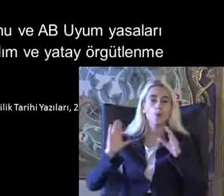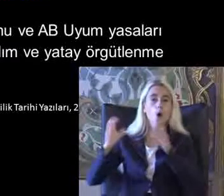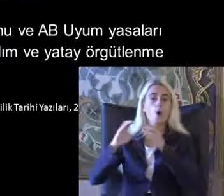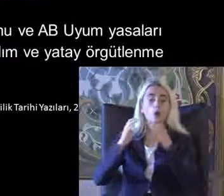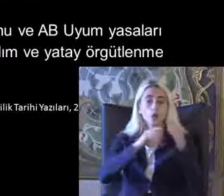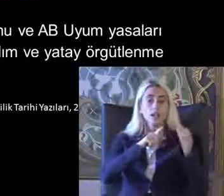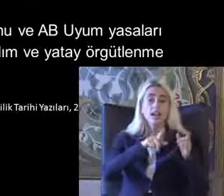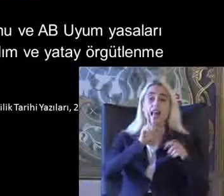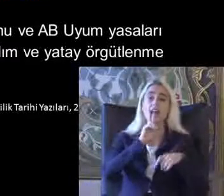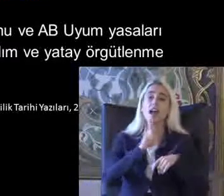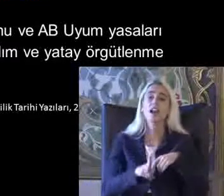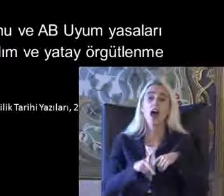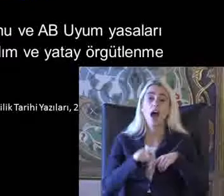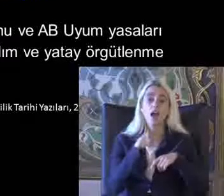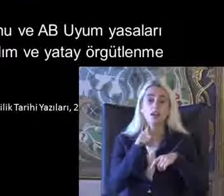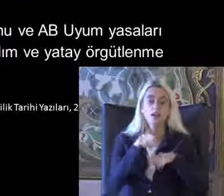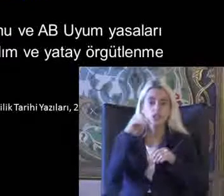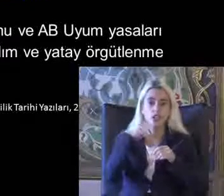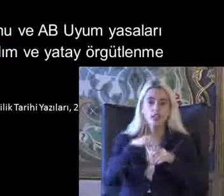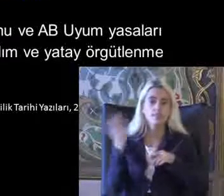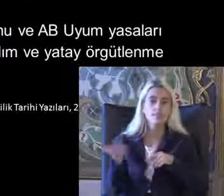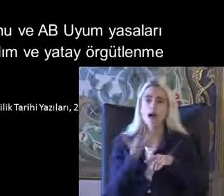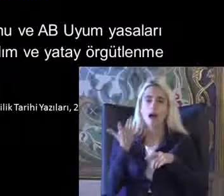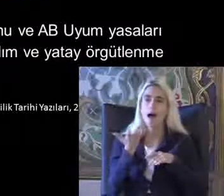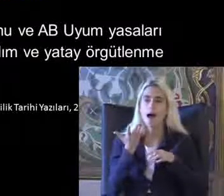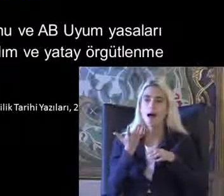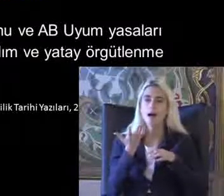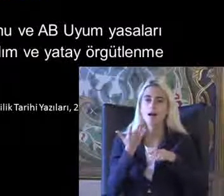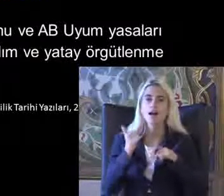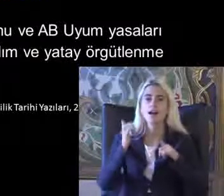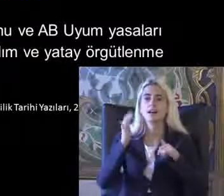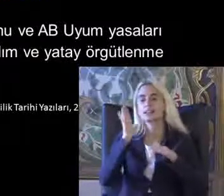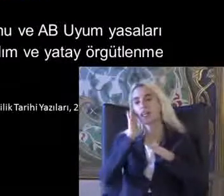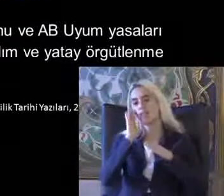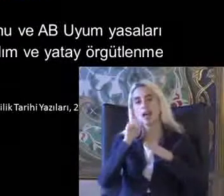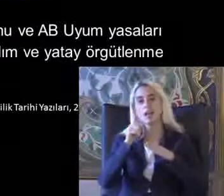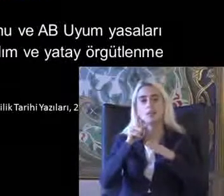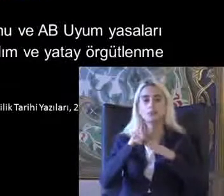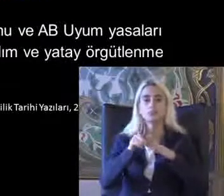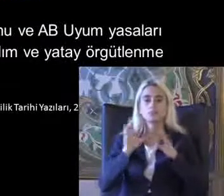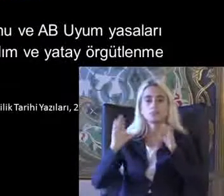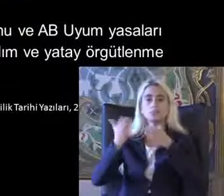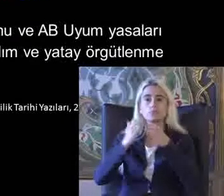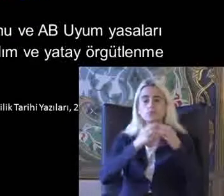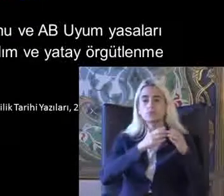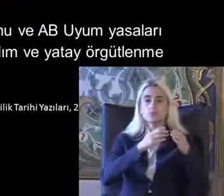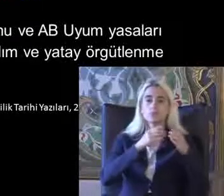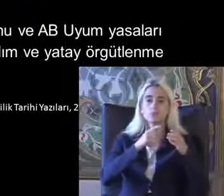Karar mekanizmalarına daha etkin katılım veya Tayo Bitlenme Bağlamında platformları